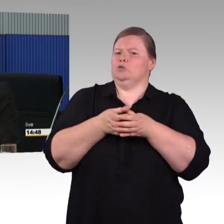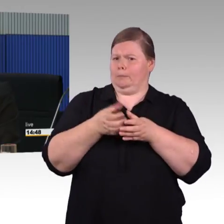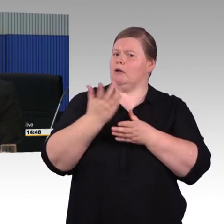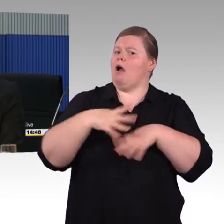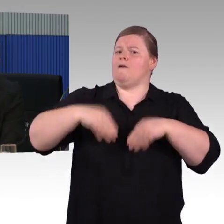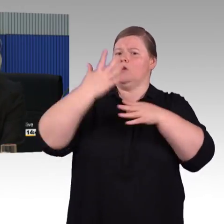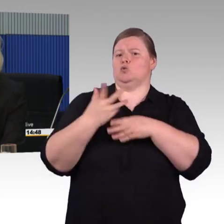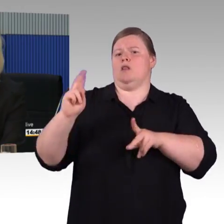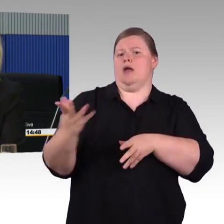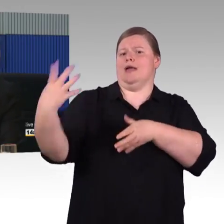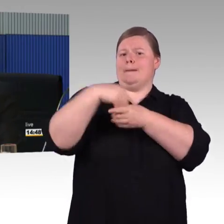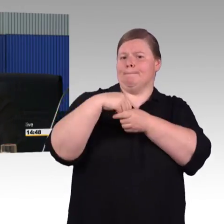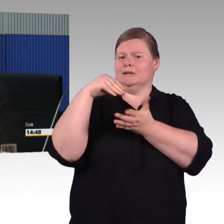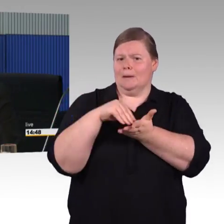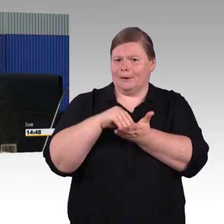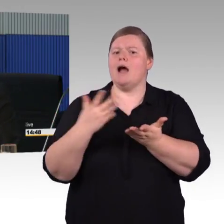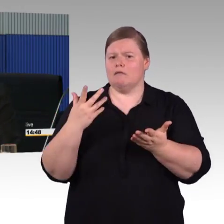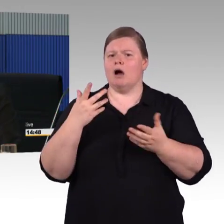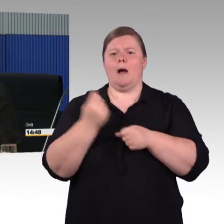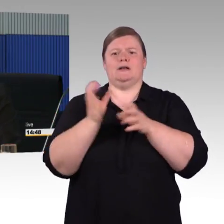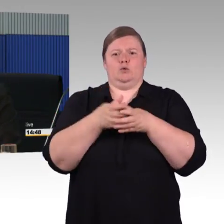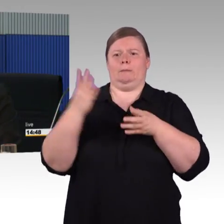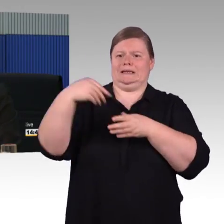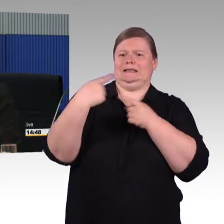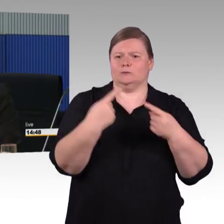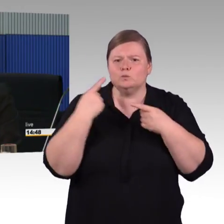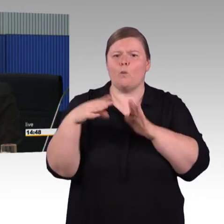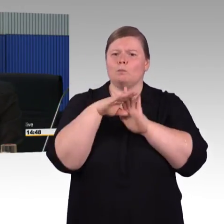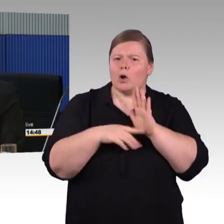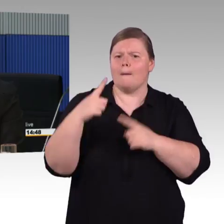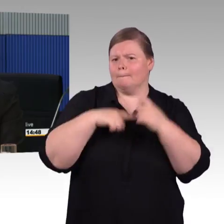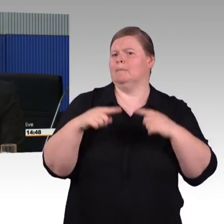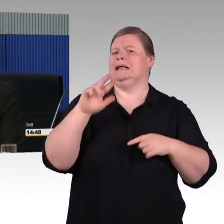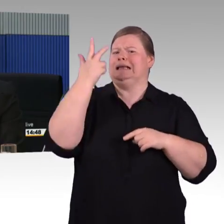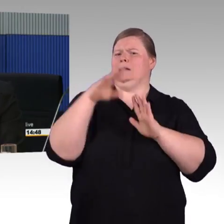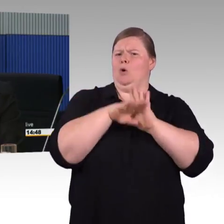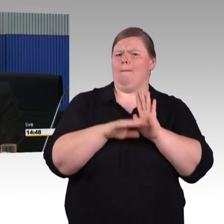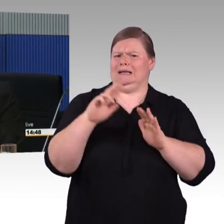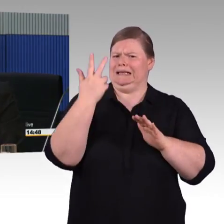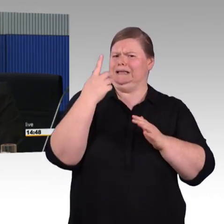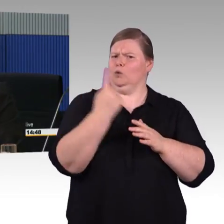Also ein Zug, der Bestelllauf ist natürlich eine ganz lange Laufzeit, man erarbeitet erst mal das Lastenheft,